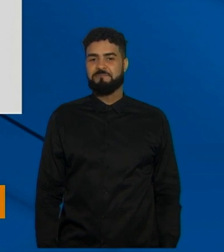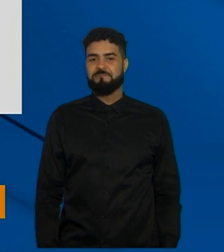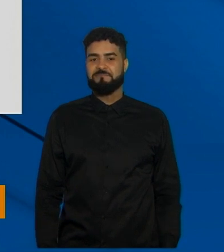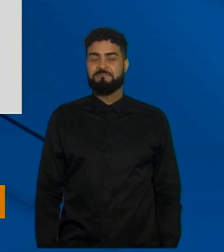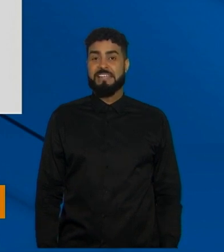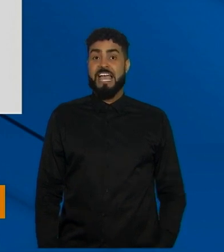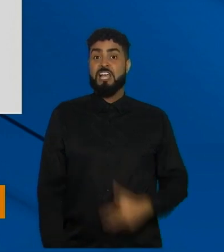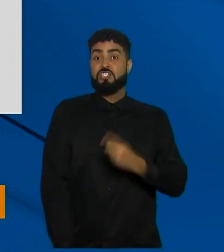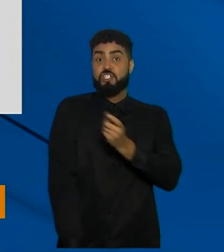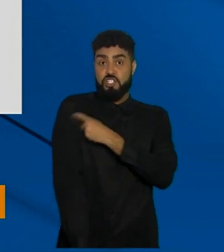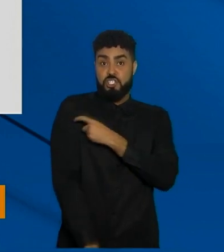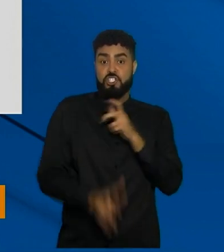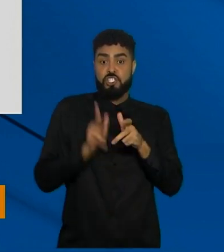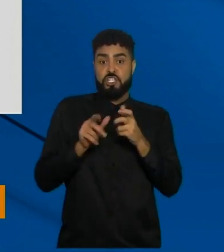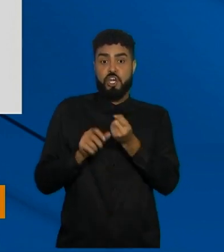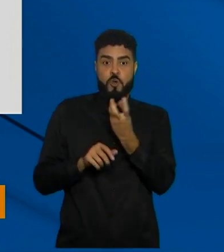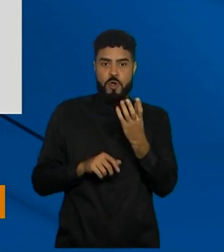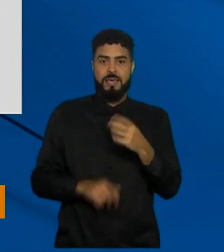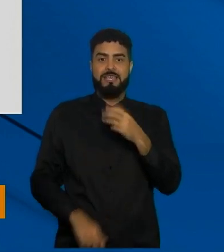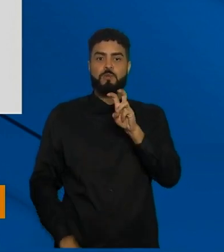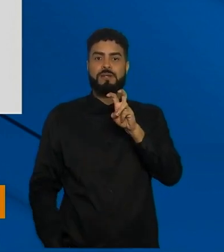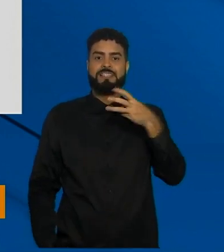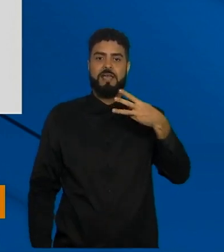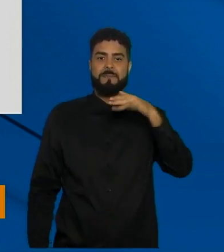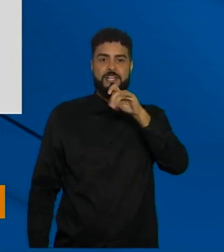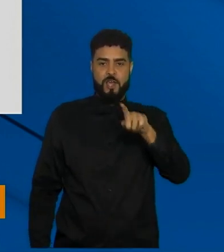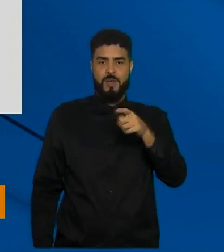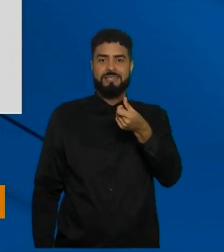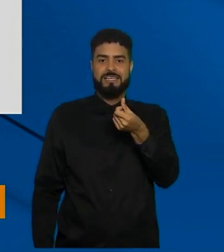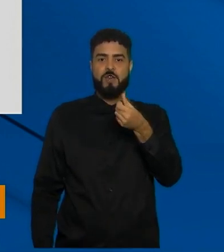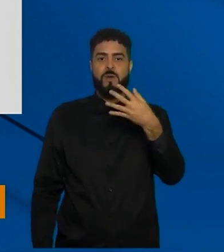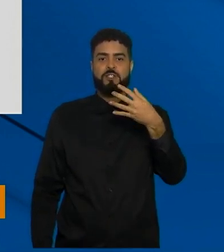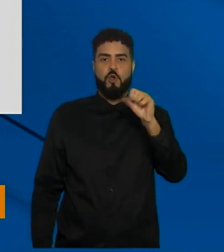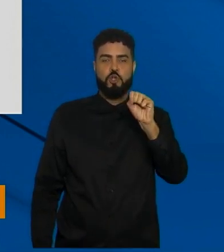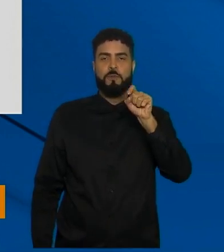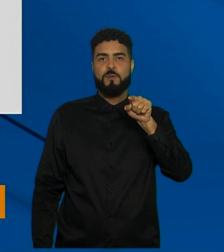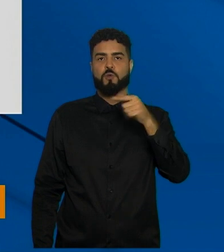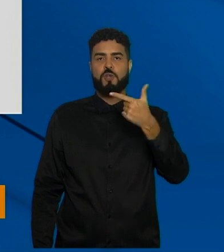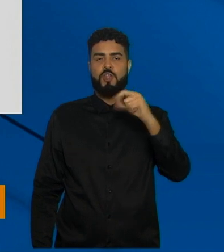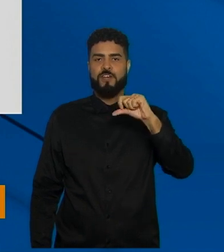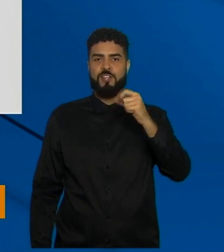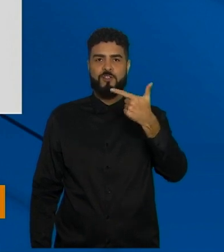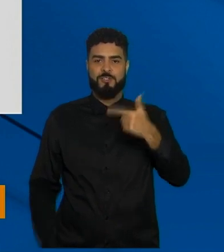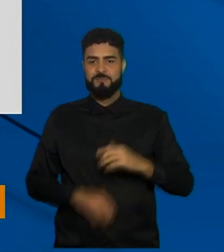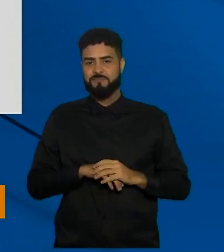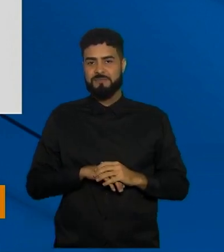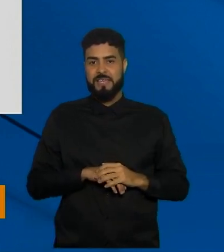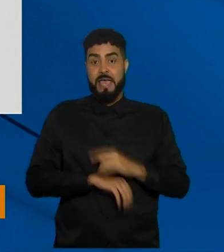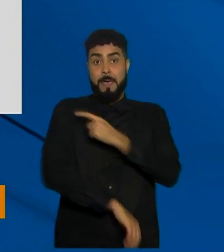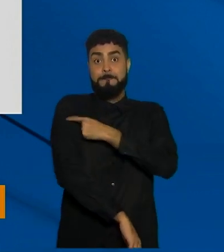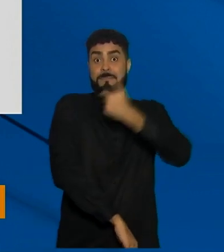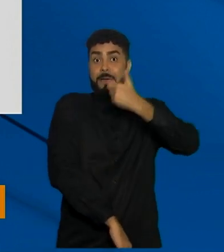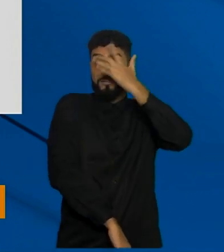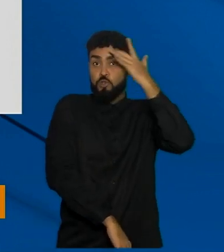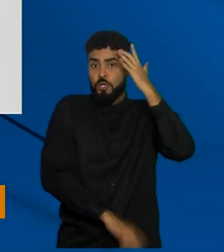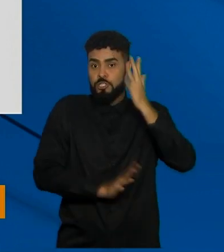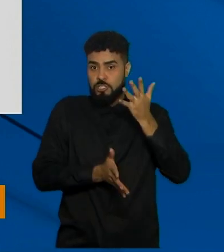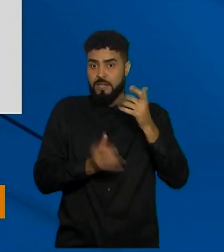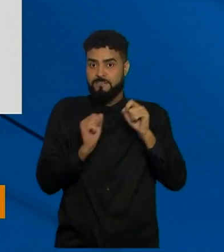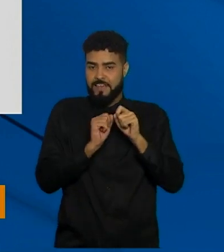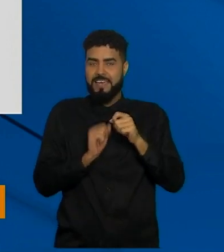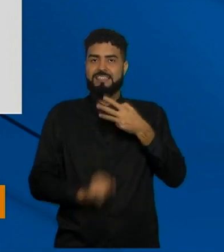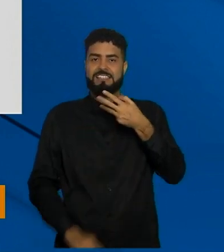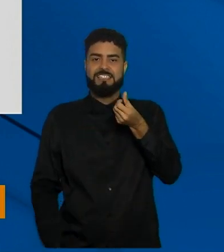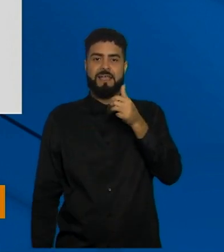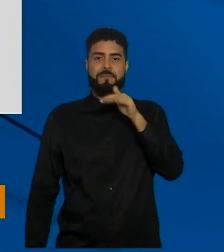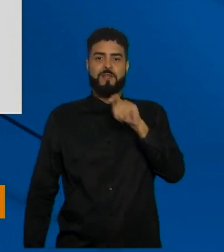doses aplicadas 53.648.292. Agora a gente vai para pessoas vacinadas com